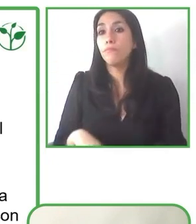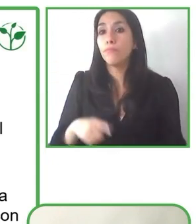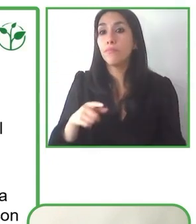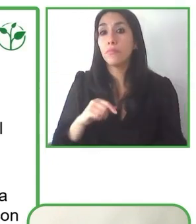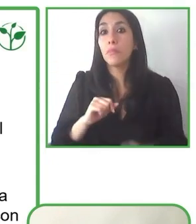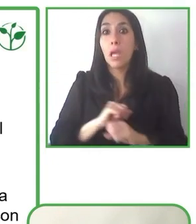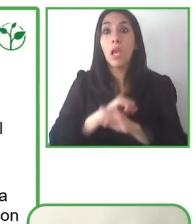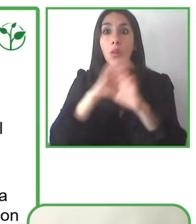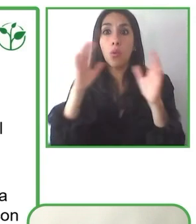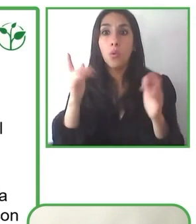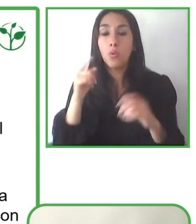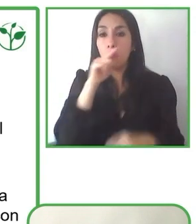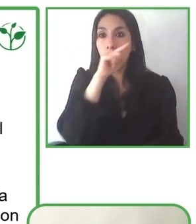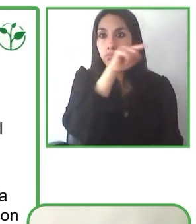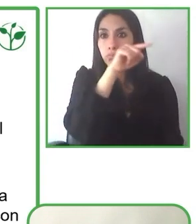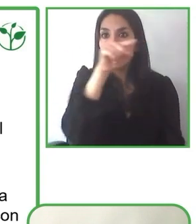Muchas gracias Jesús. Que buena pregunta.